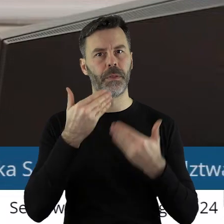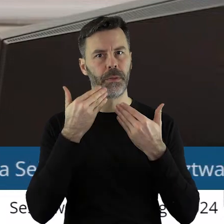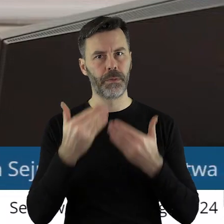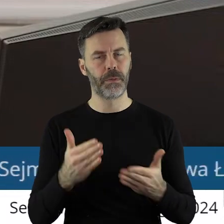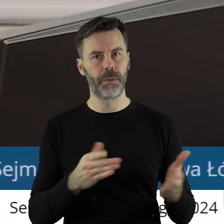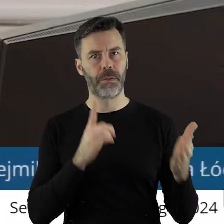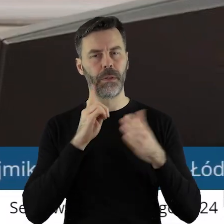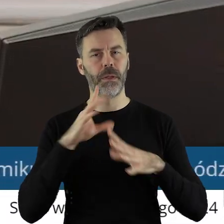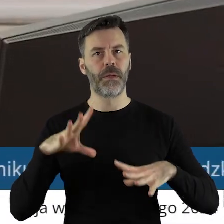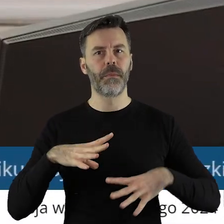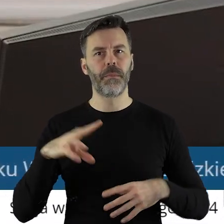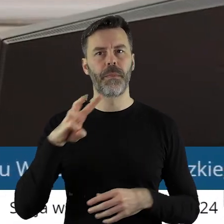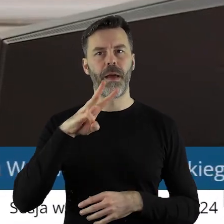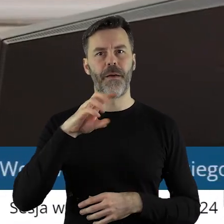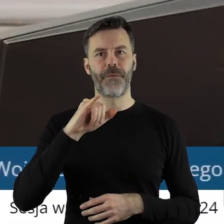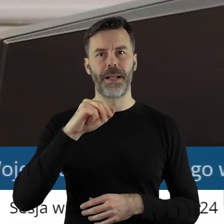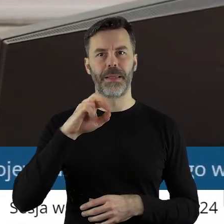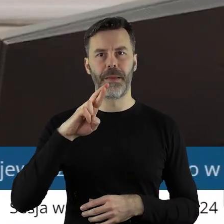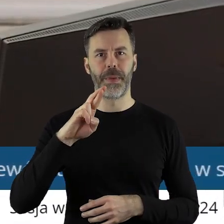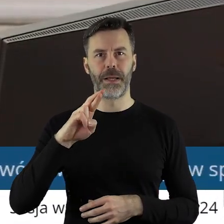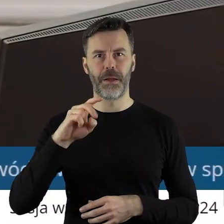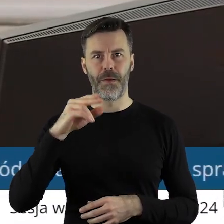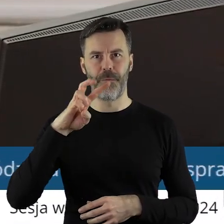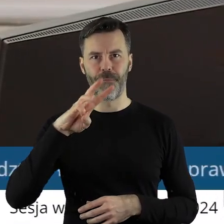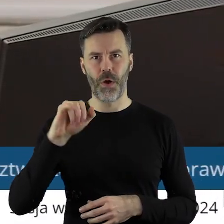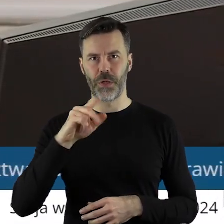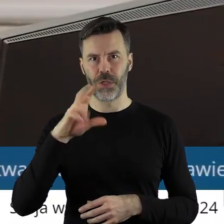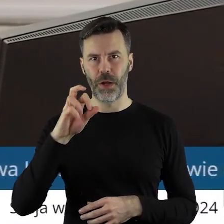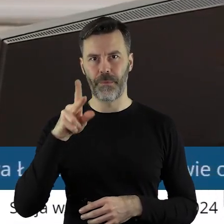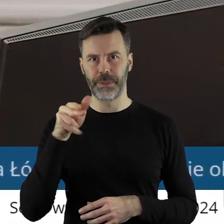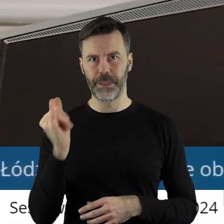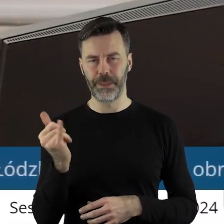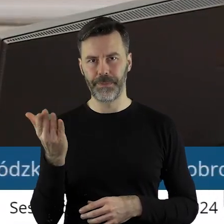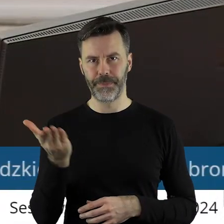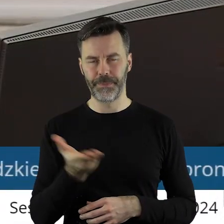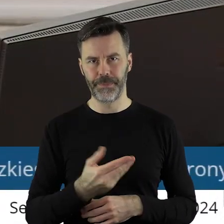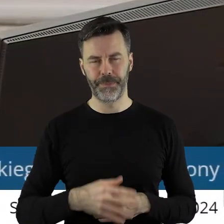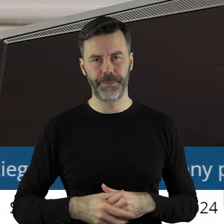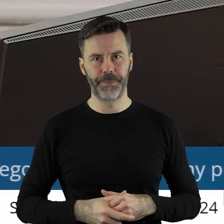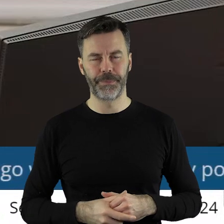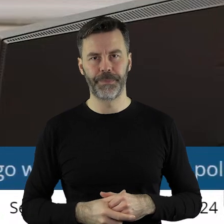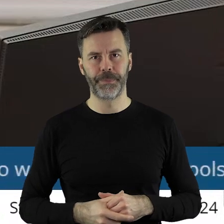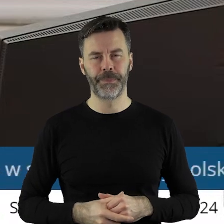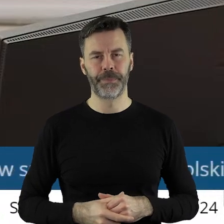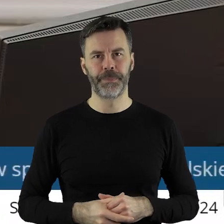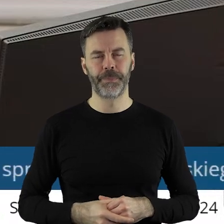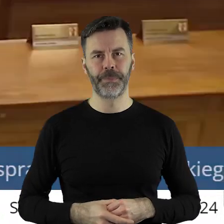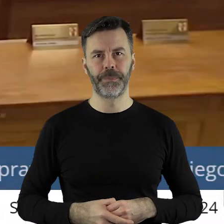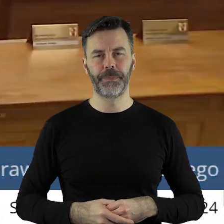Dziękuję bardzo. Proszę bardzo pan radny Waldemar Wojciechowski.